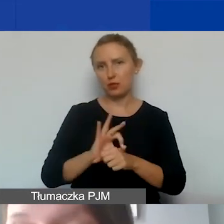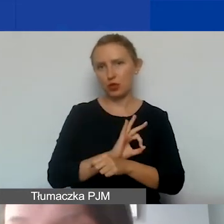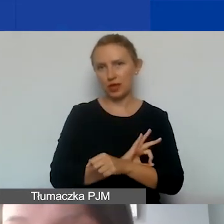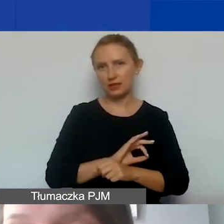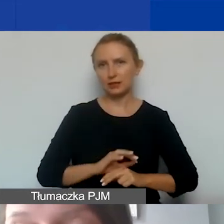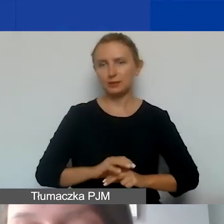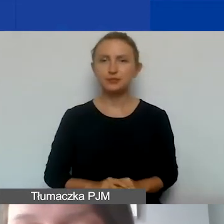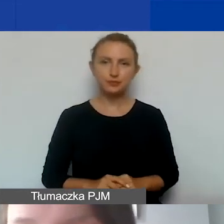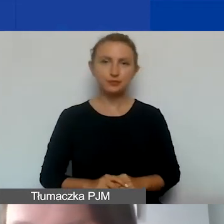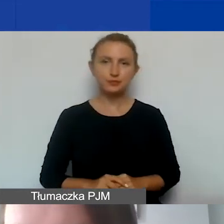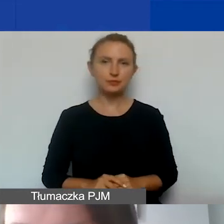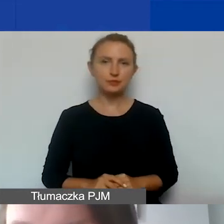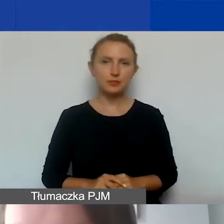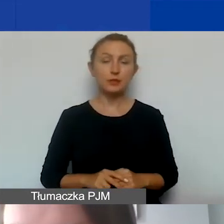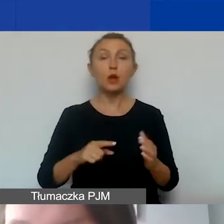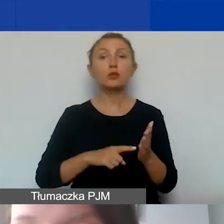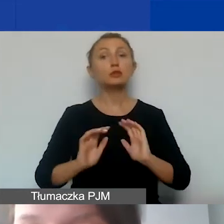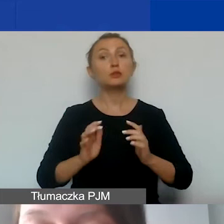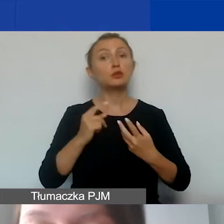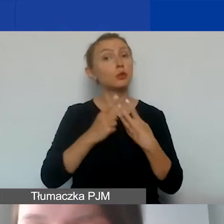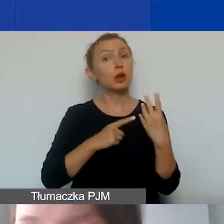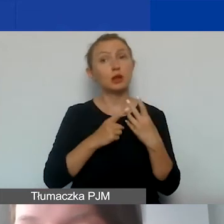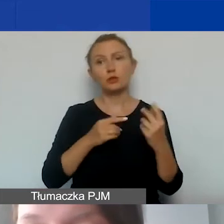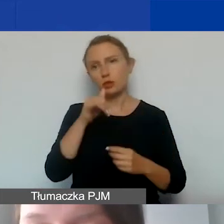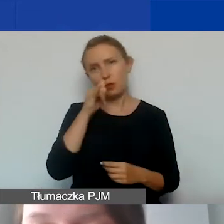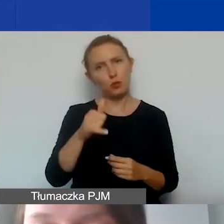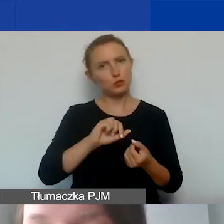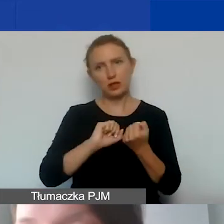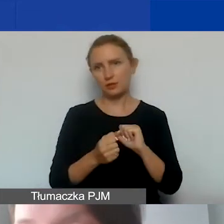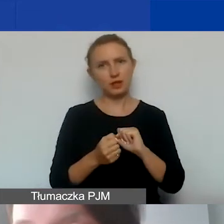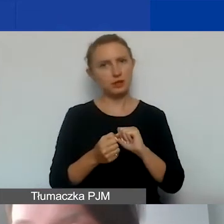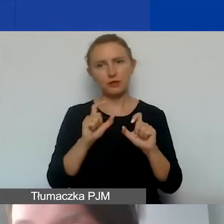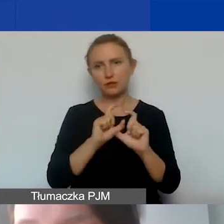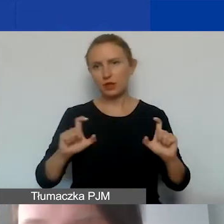Co ważne, tego sposobu kalkulacji nie będzie można zmienić w trakcie realizacji projektu.